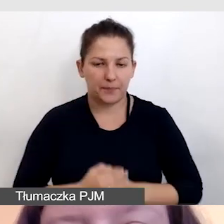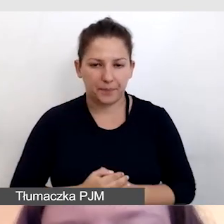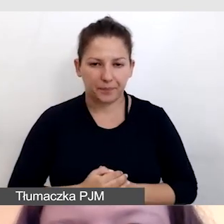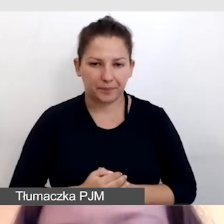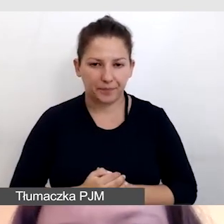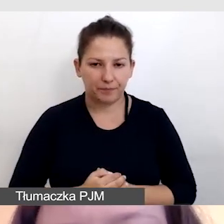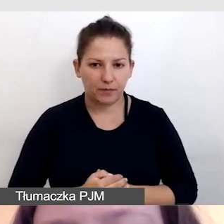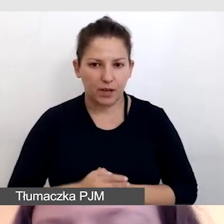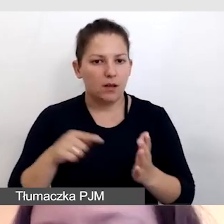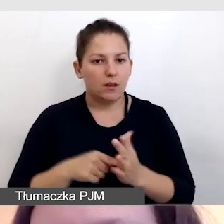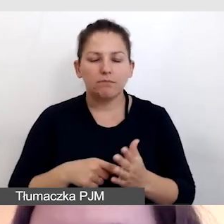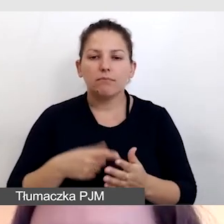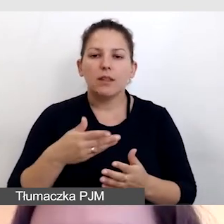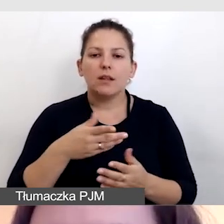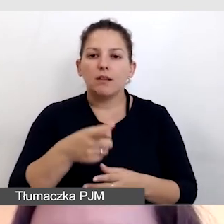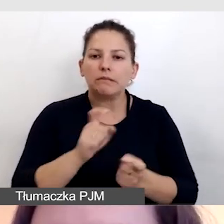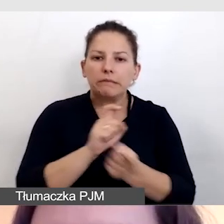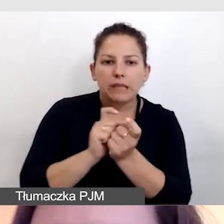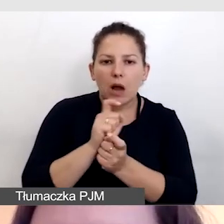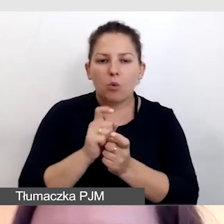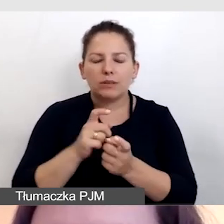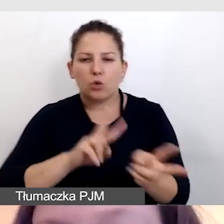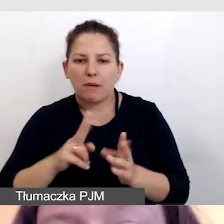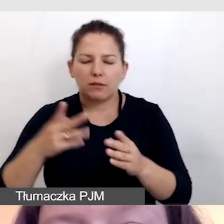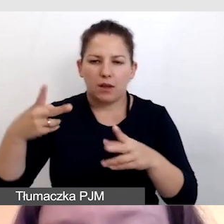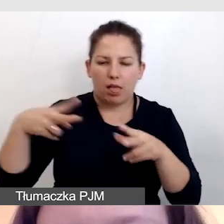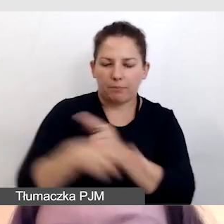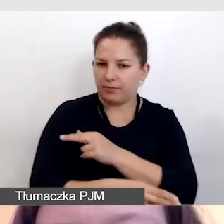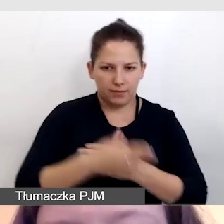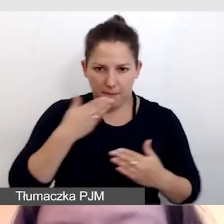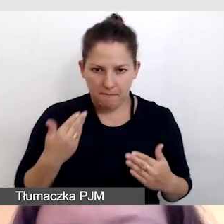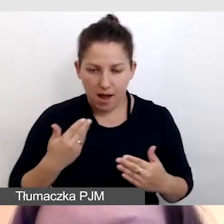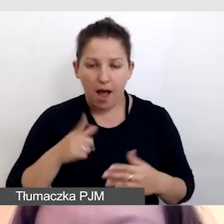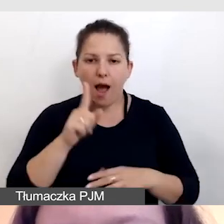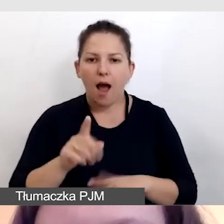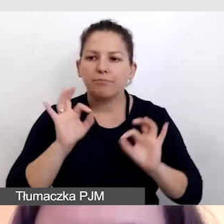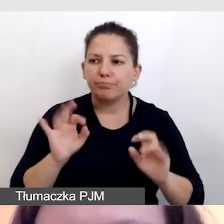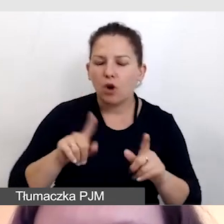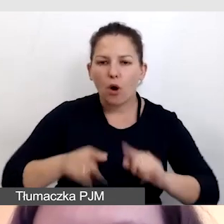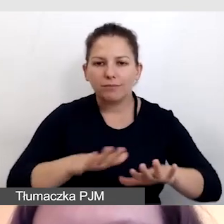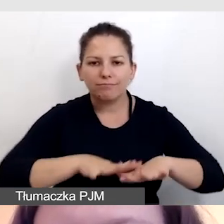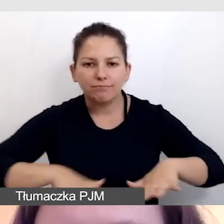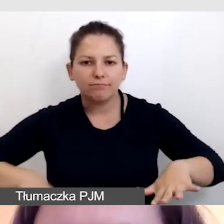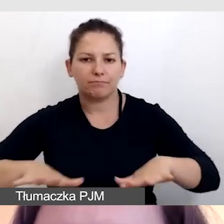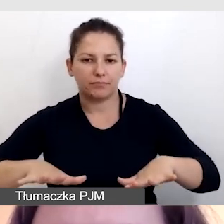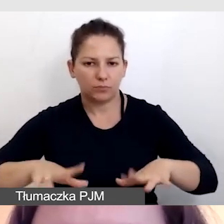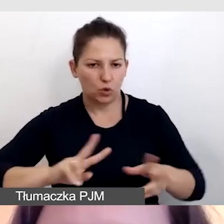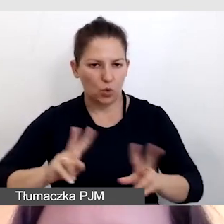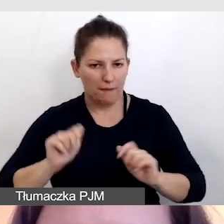To w żaden sposób nie zakłóca tłumaczenia, a pomaga zorganizować profesjonalne tłumaczenie.